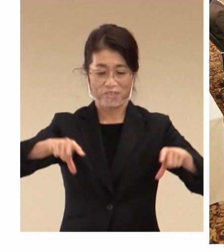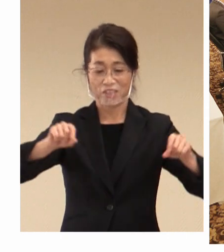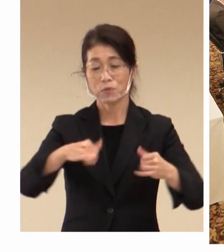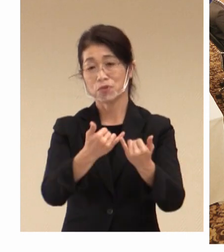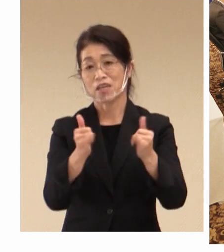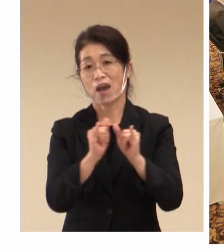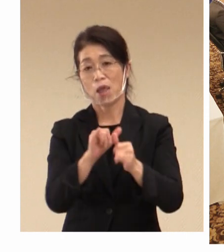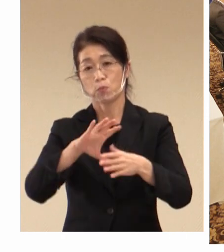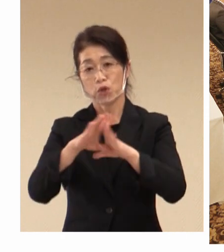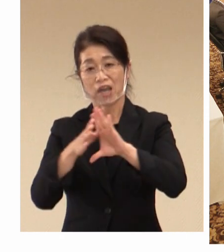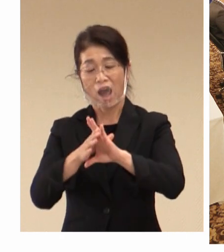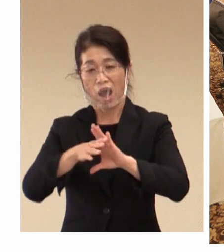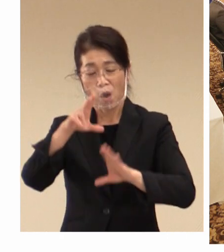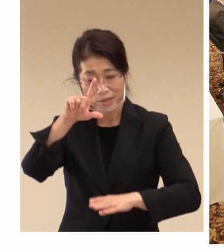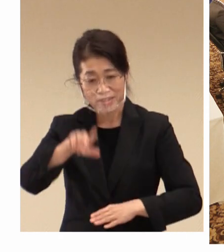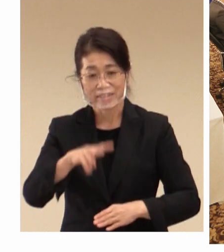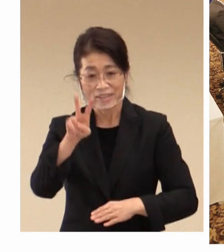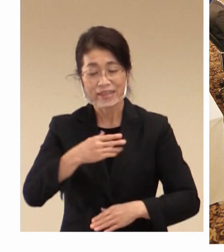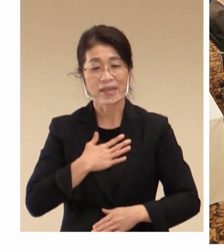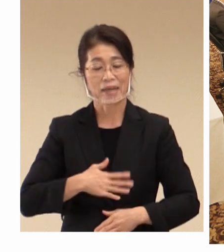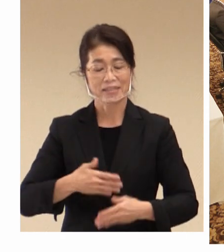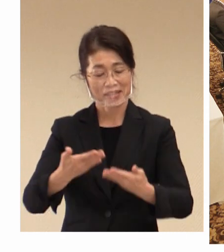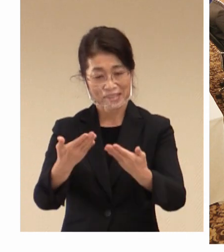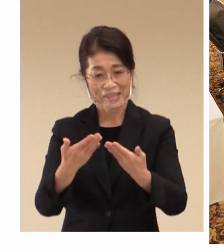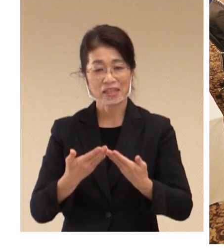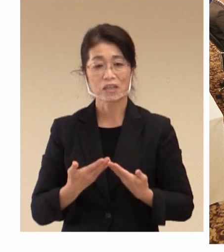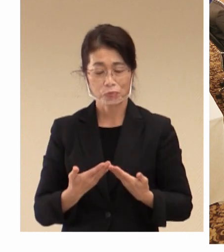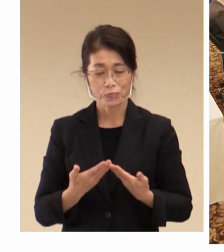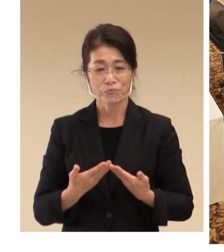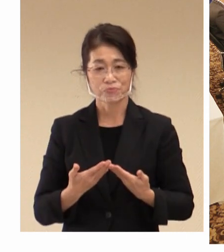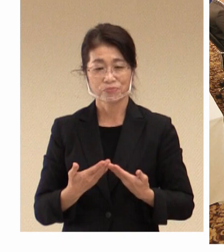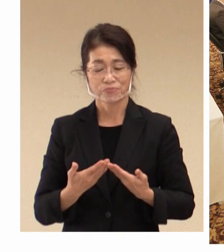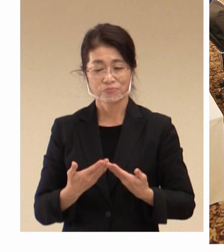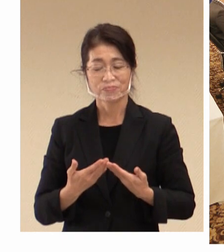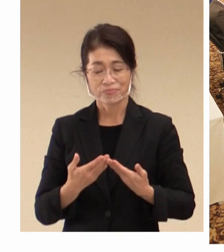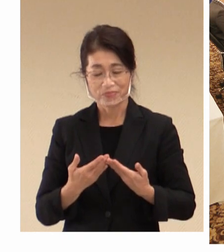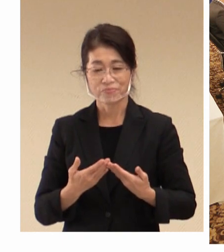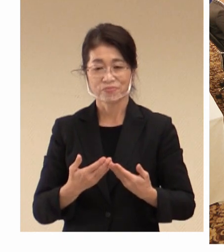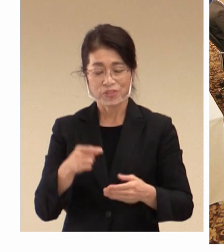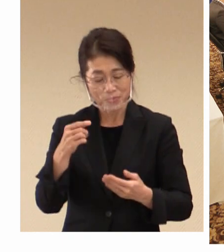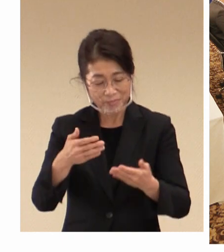理解していただく、そのような 観点で取り組みを行っていきたいと